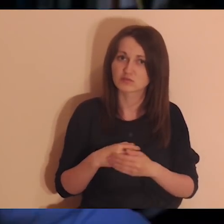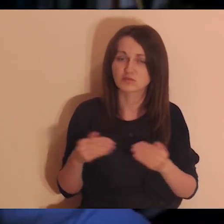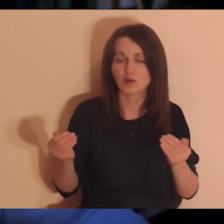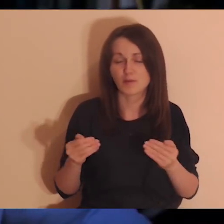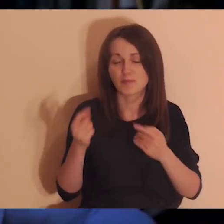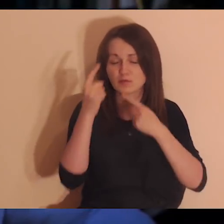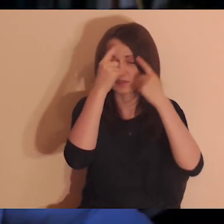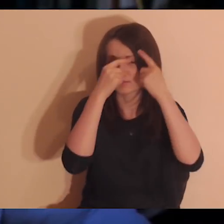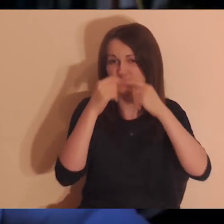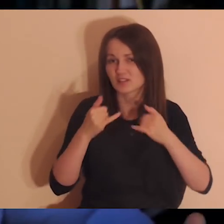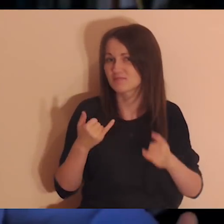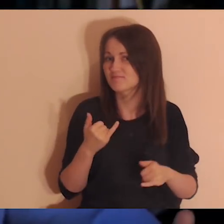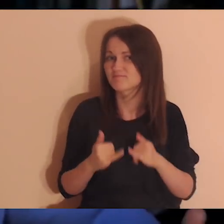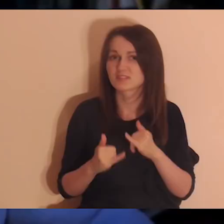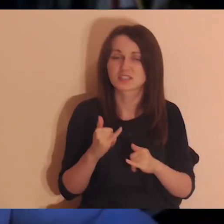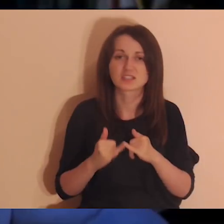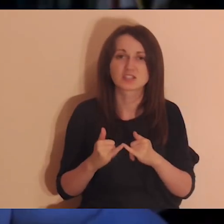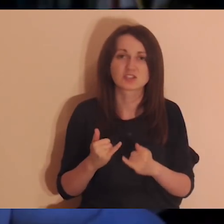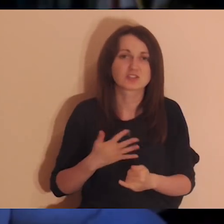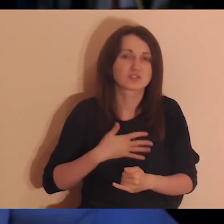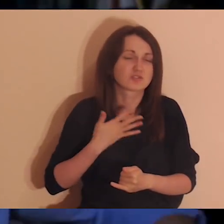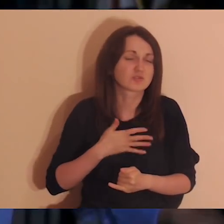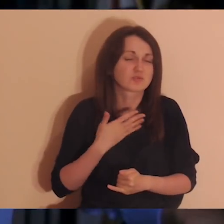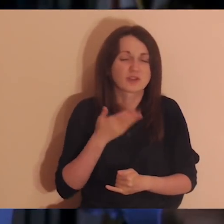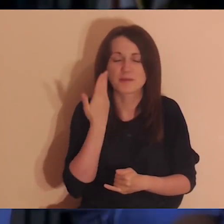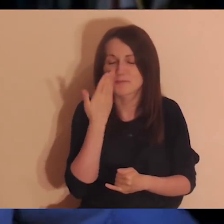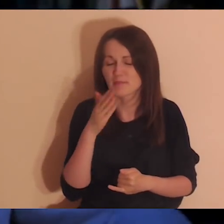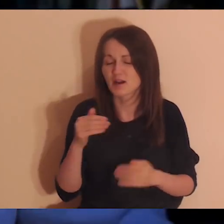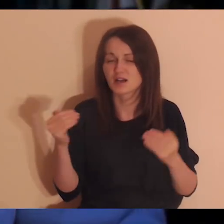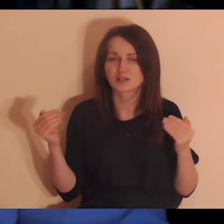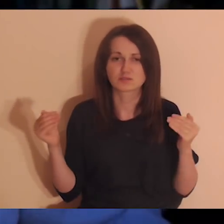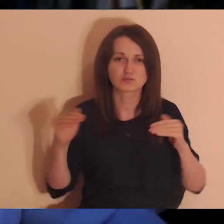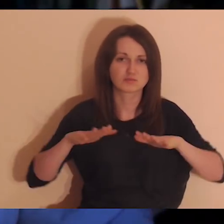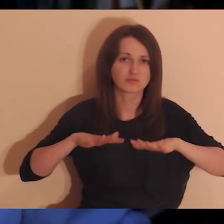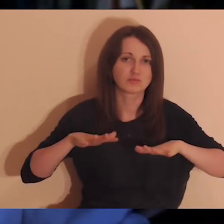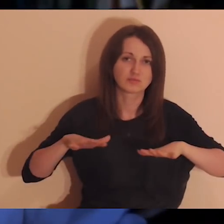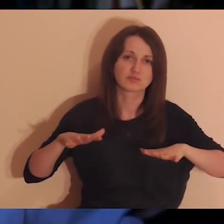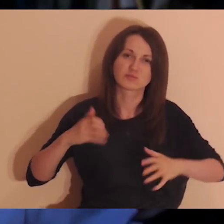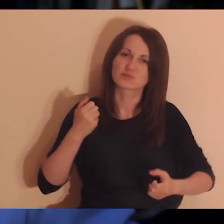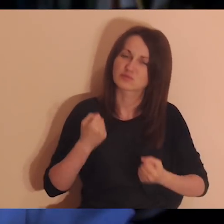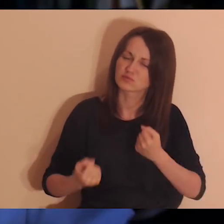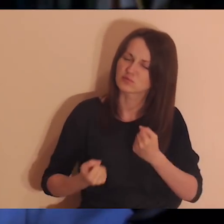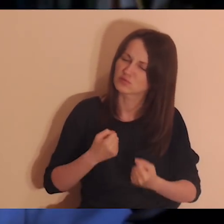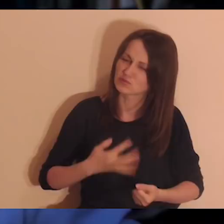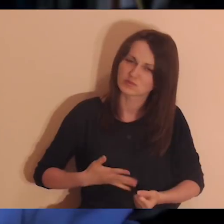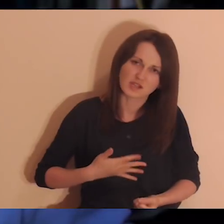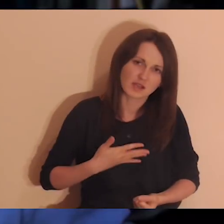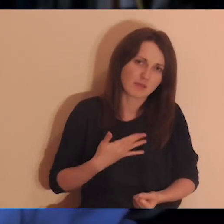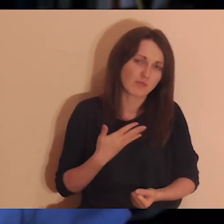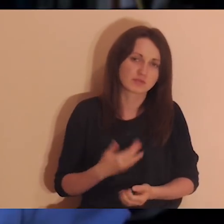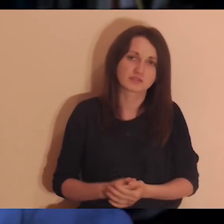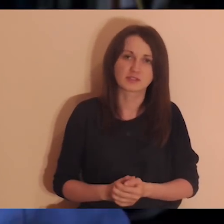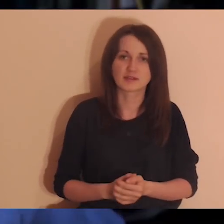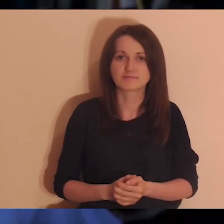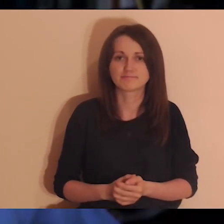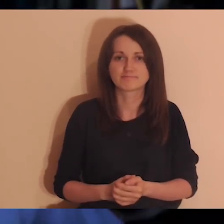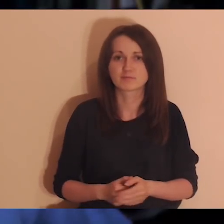natomiast jeśli we mnie jest wielkie morze jakichś uczuć, przeżyć, żalu, trudnych emocji w związku z jakąś osobą,